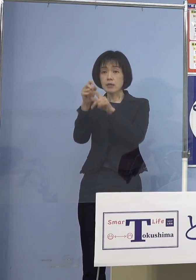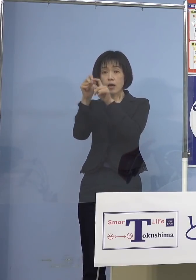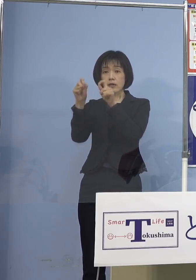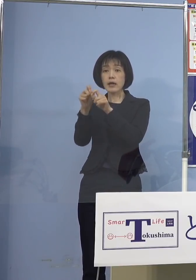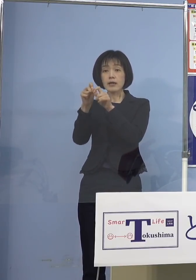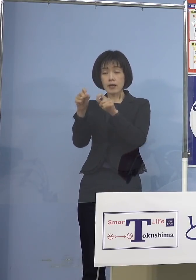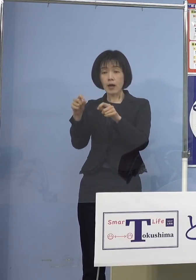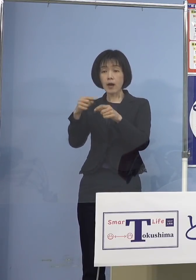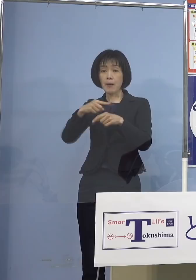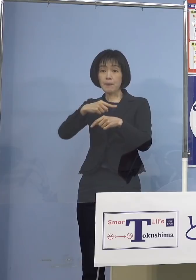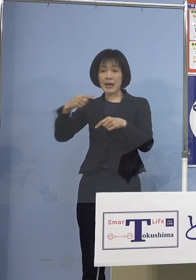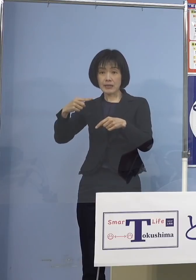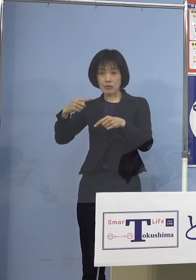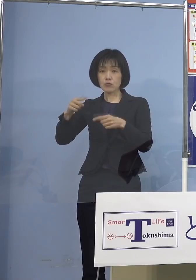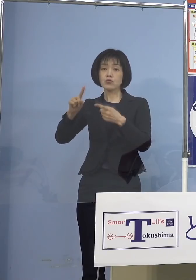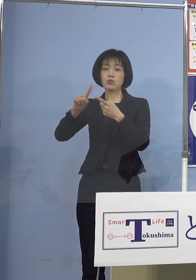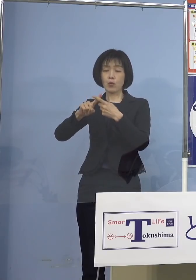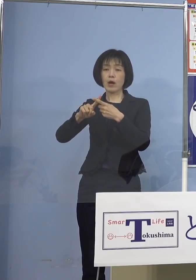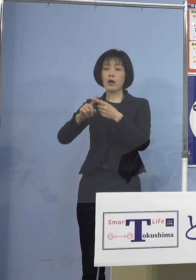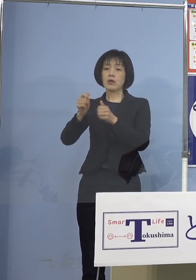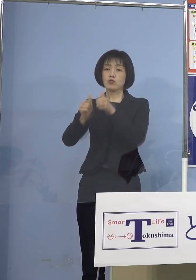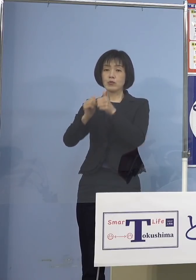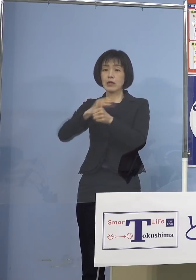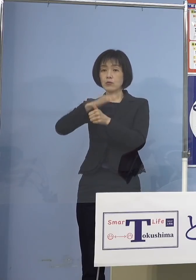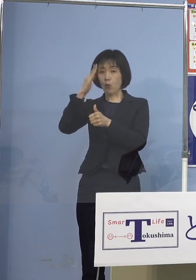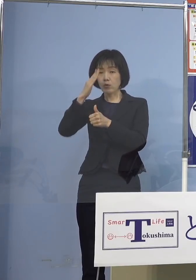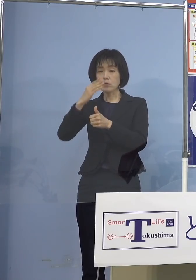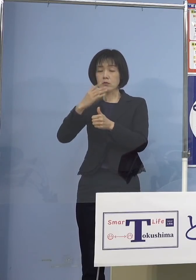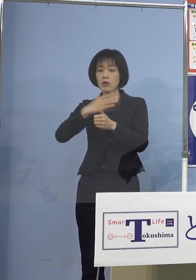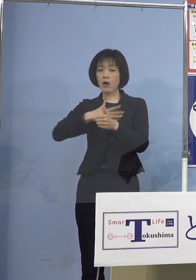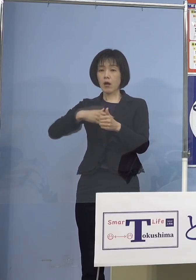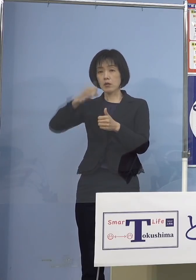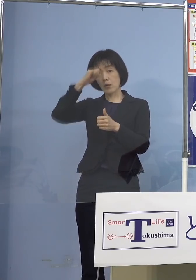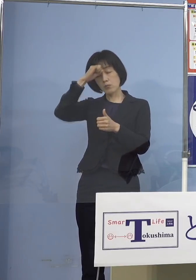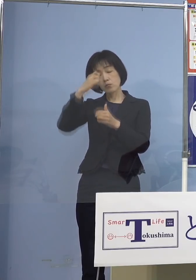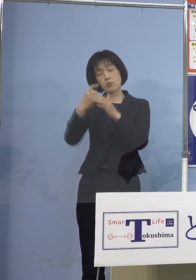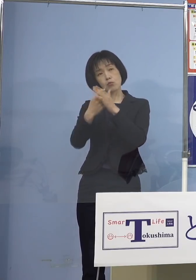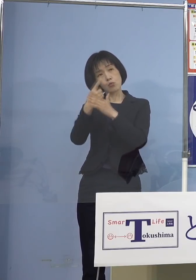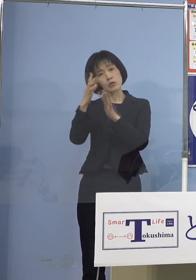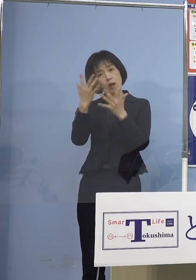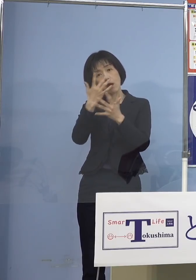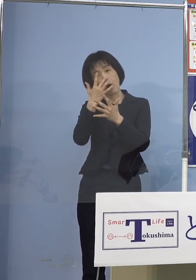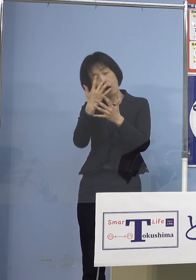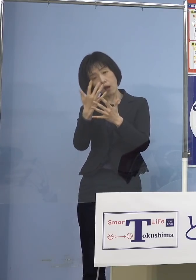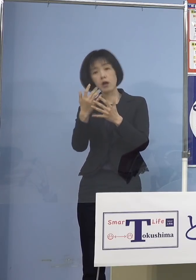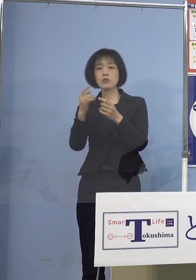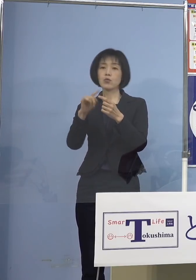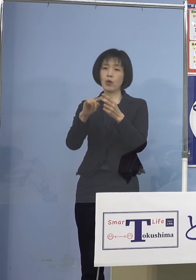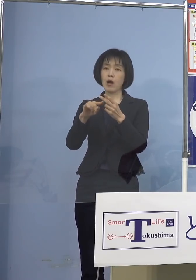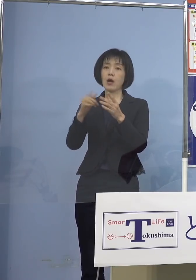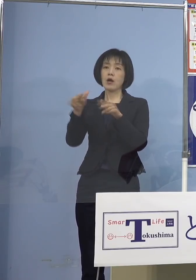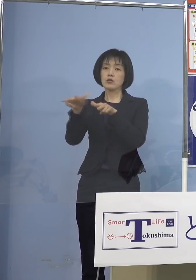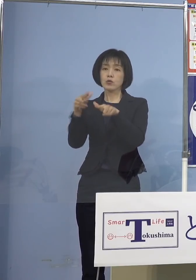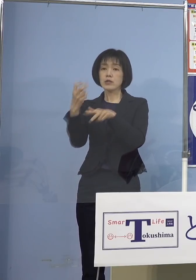かつ受検当日無症状である方 または行政検査の結果が